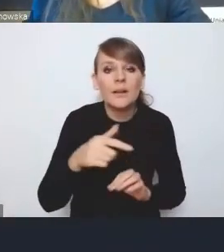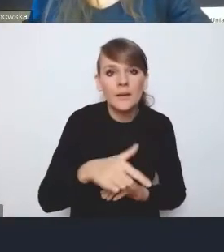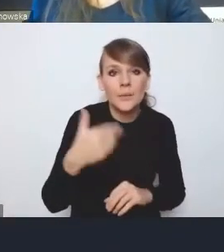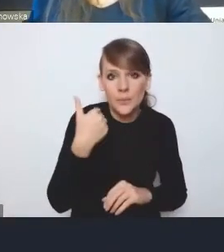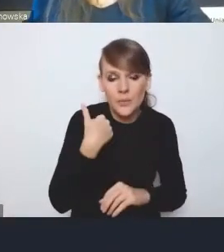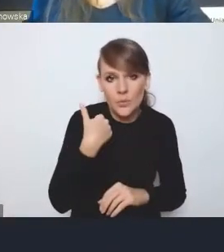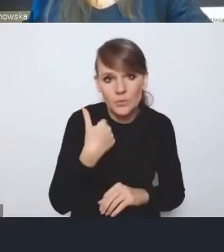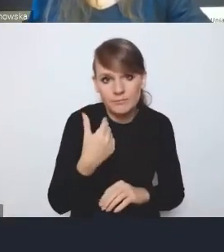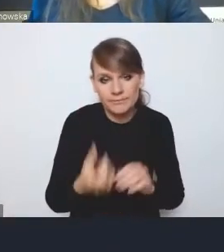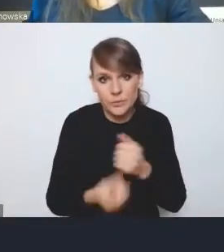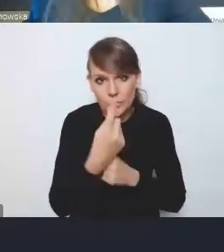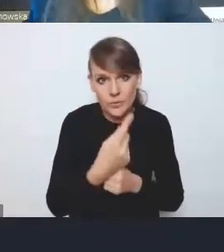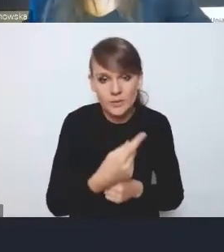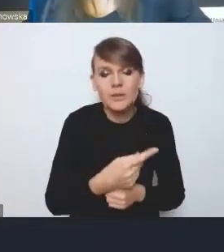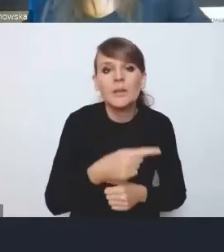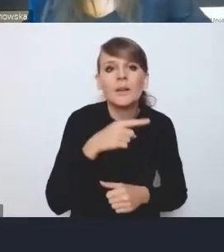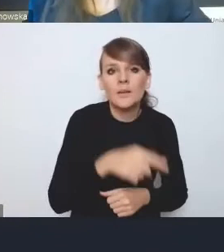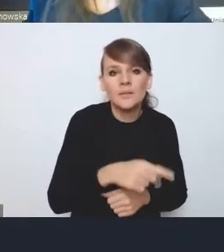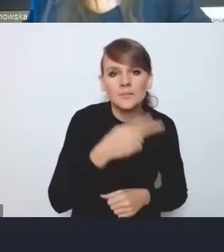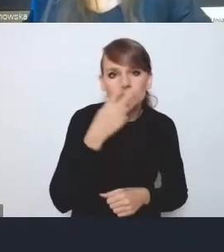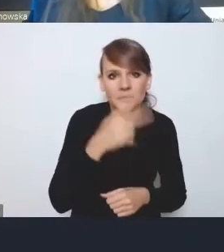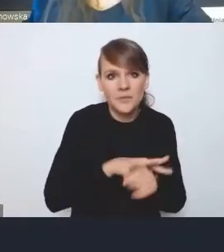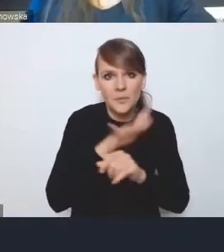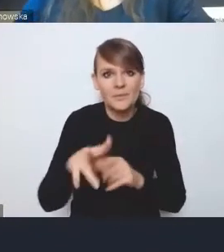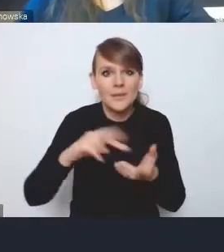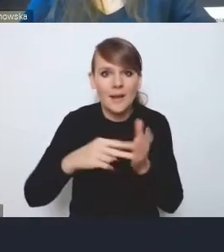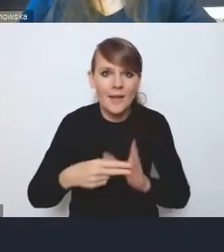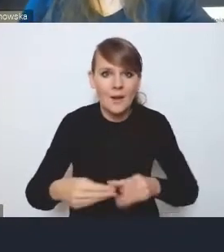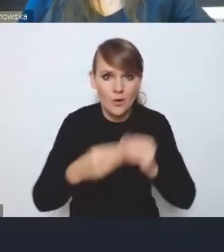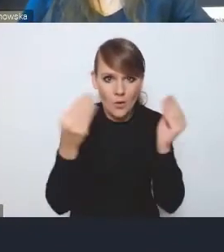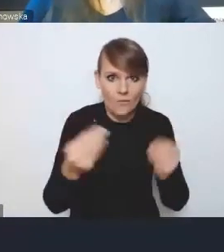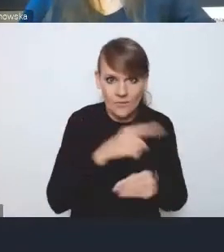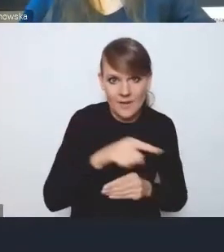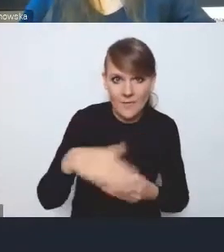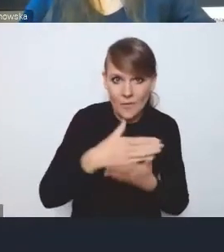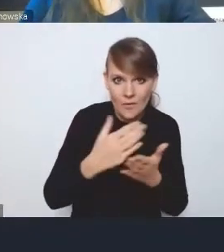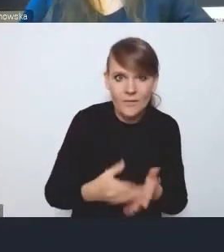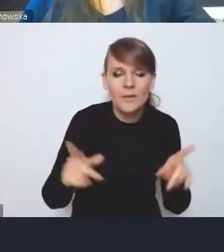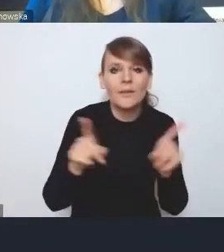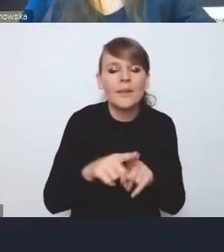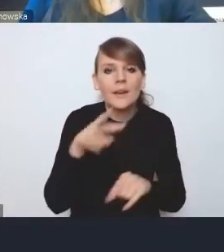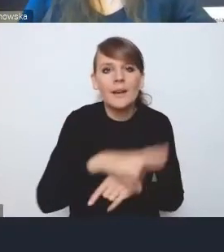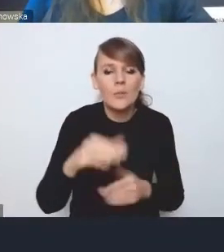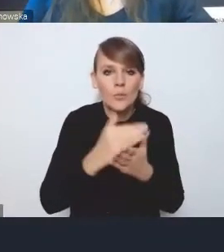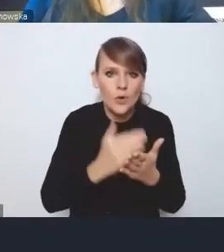ponieważ one mają przełożenie na strategię rozwoju tych województw, a także na regionalne programy operacyjne,